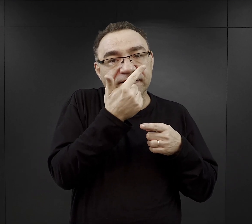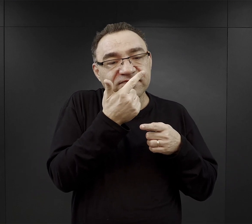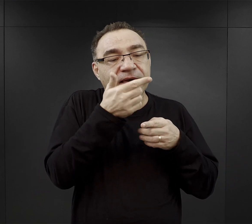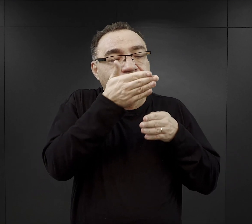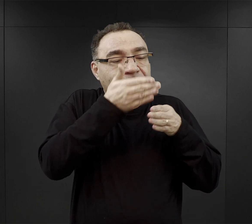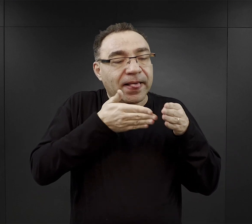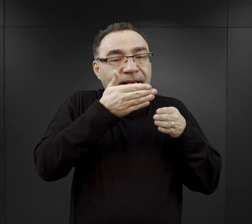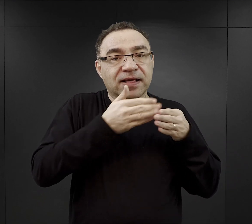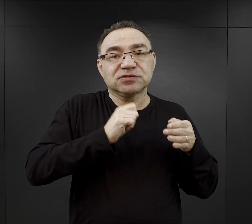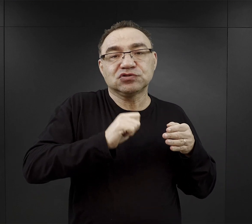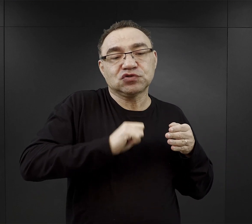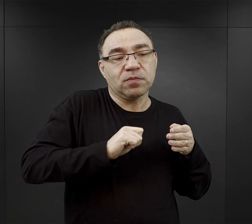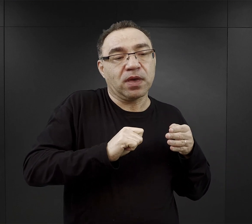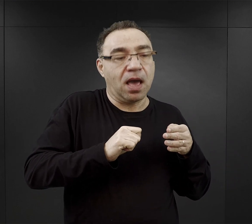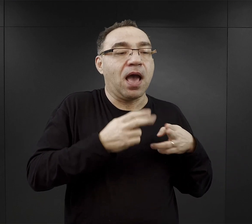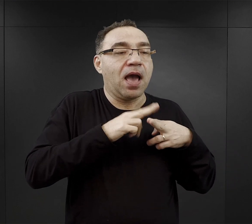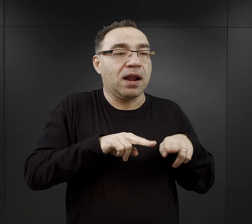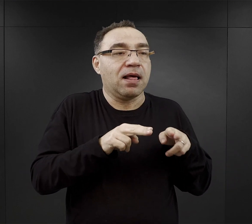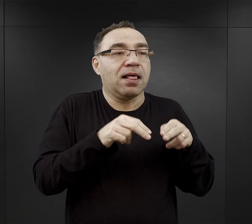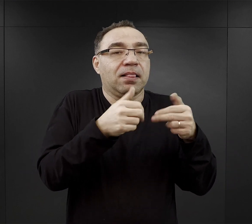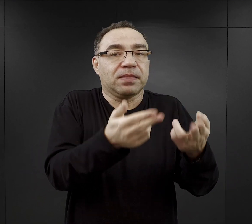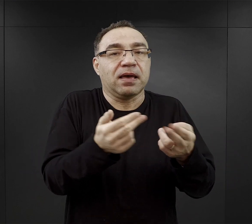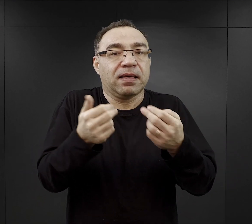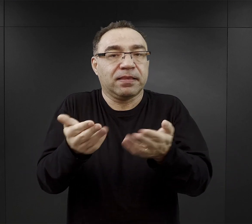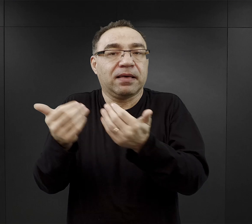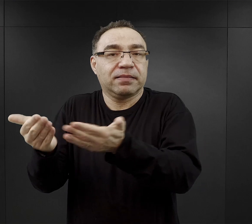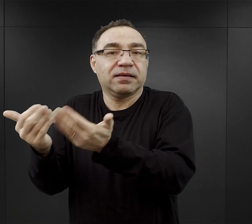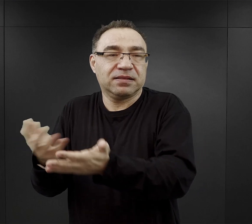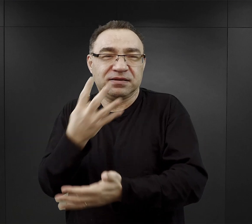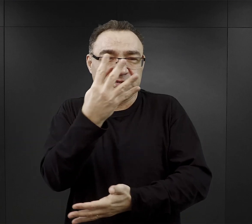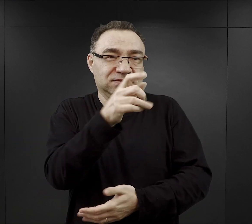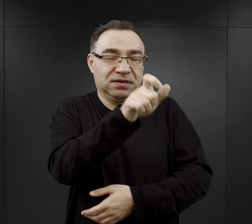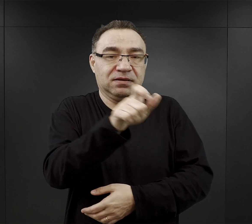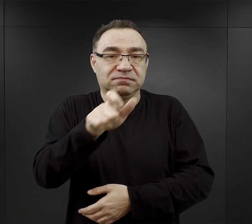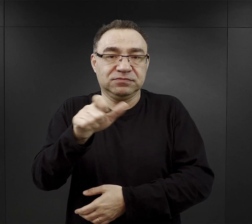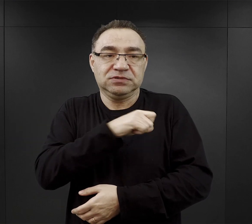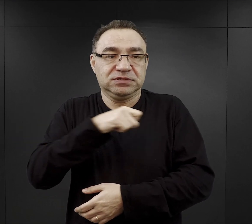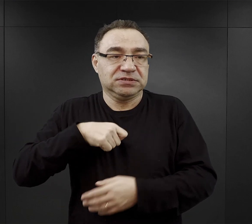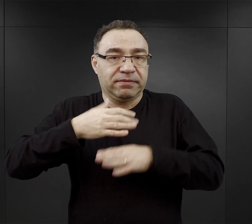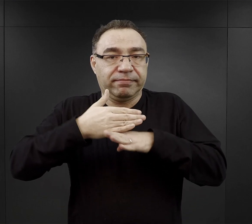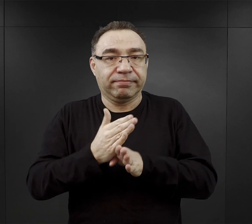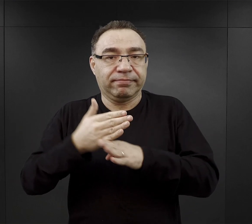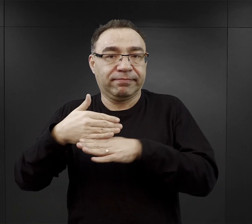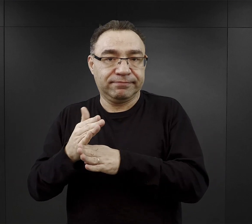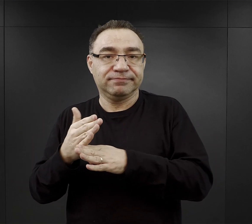resztę oddawali czterem więźniom, którzy musieli to pomiędzy siebie podzielić.